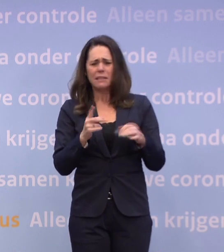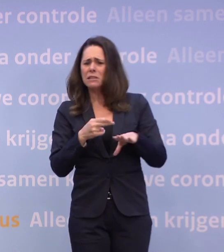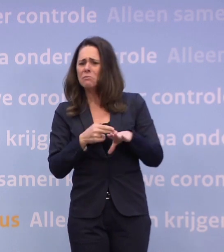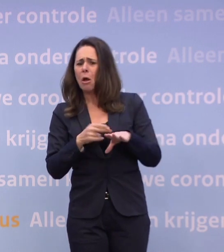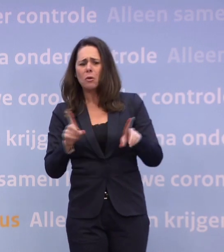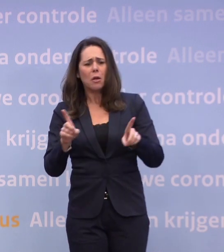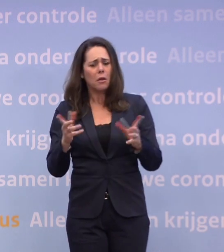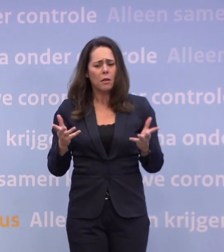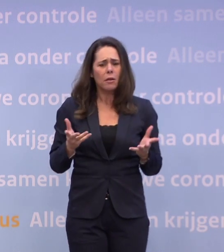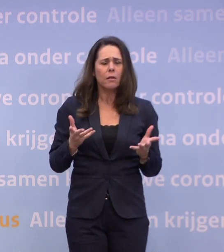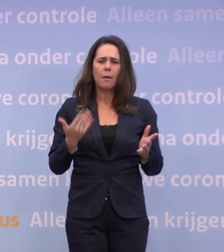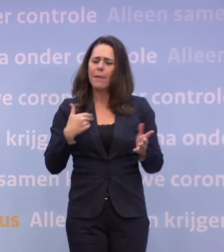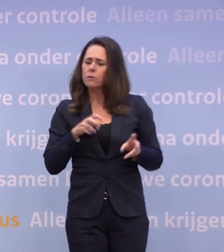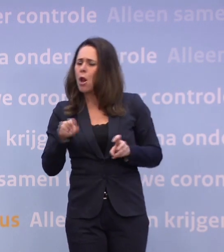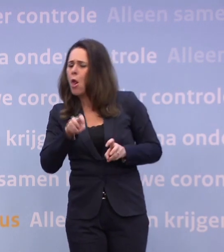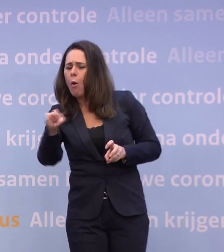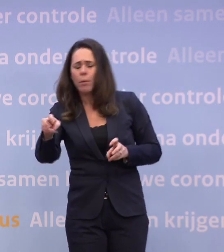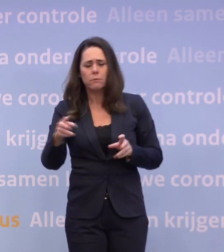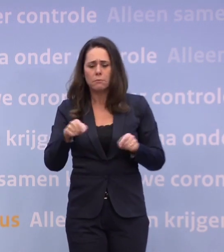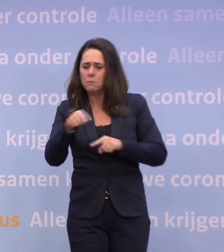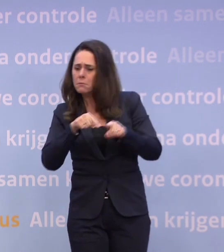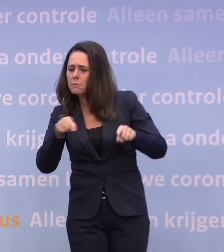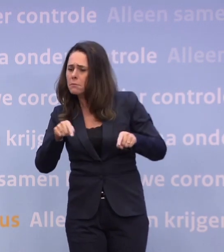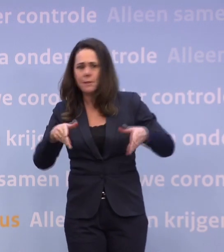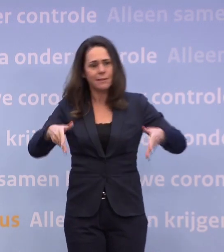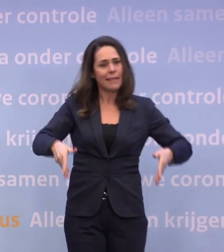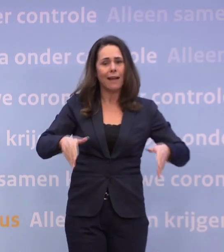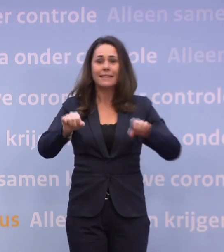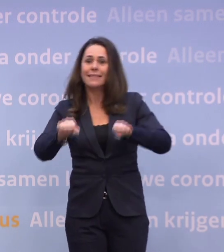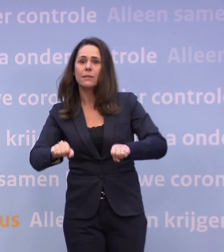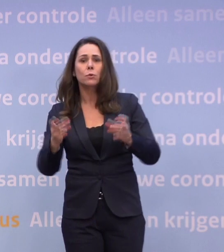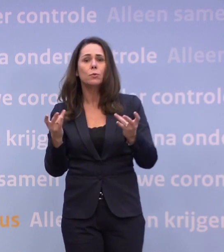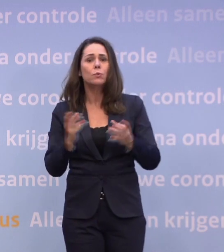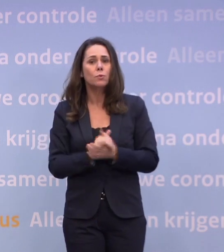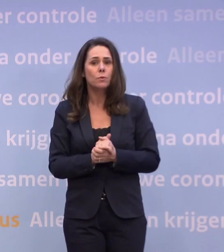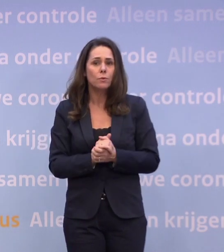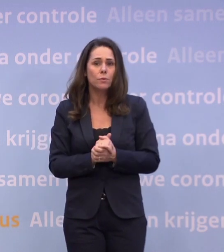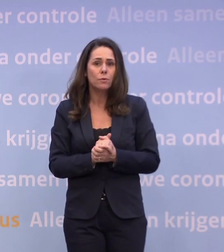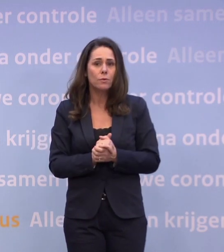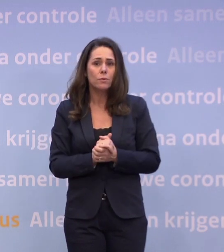Hoe moeten mensen lopen, zitten, staan? Kan met testen meer?